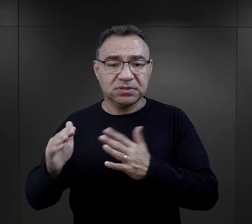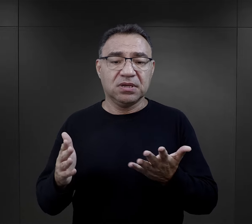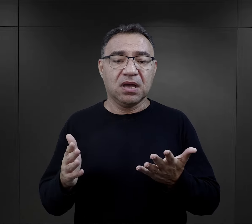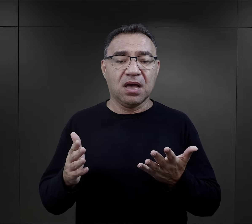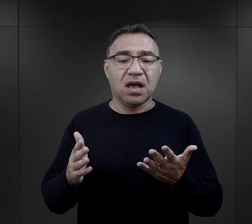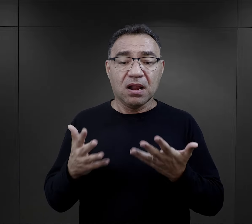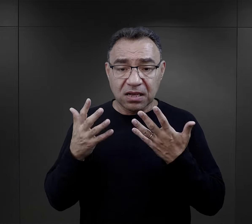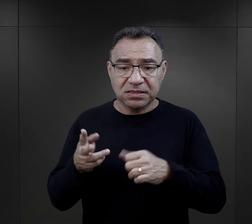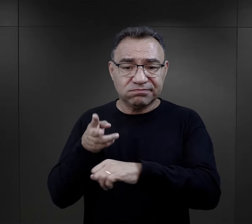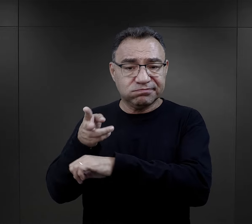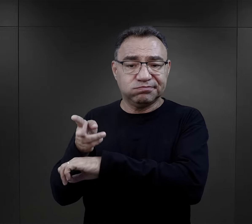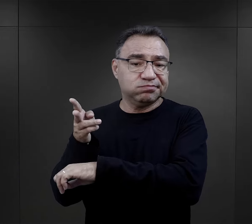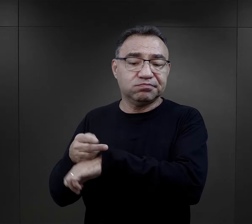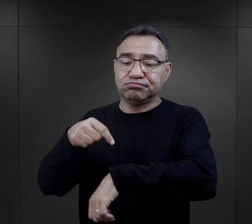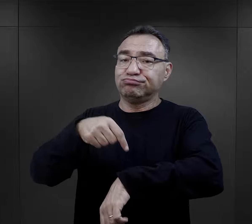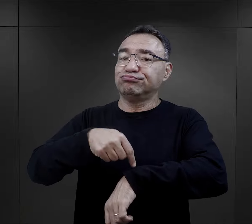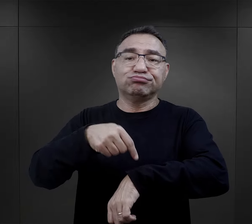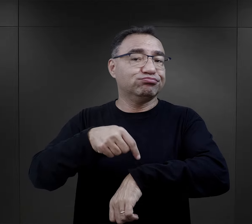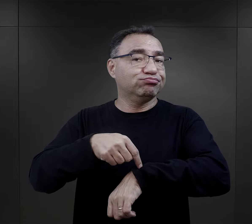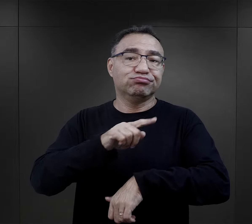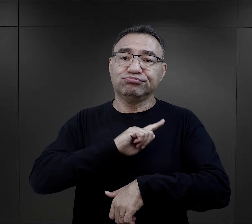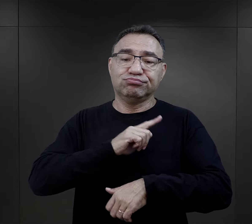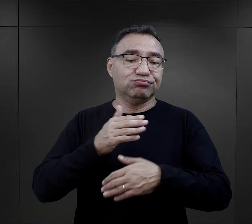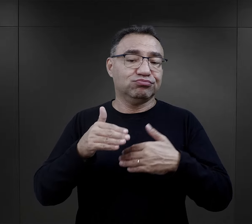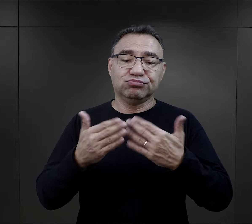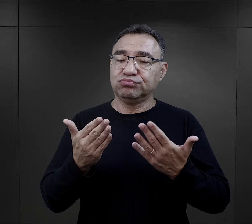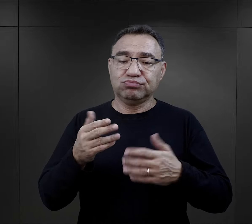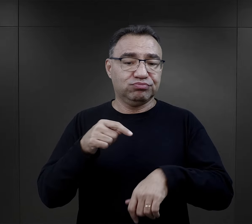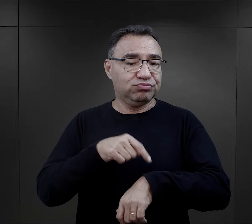ale też dostęp do nich był tylko o określonych porach dnia.